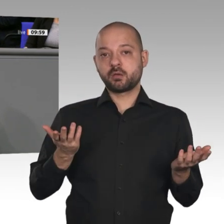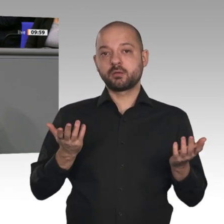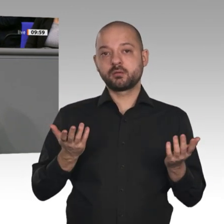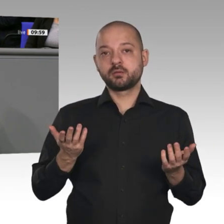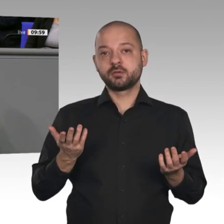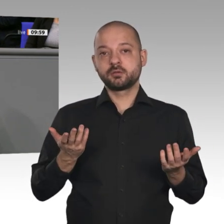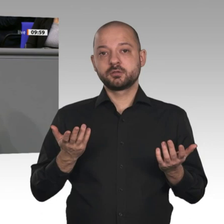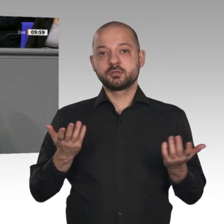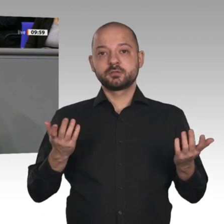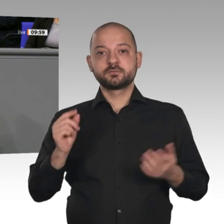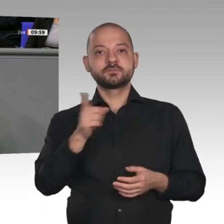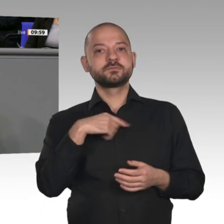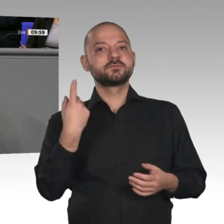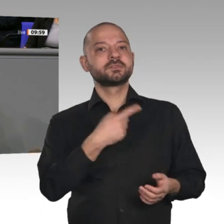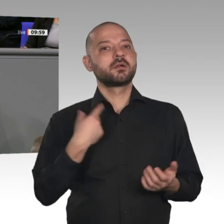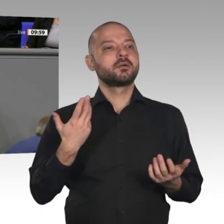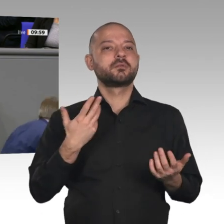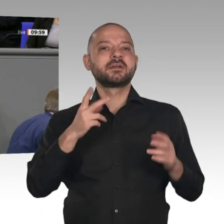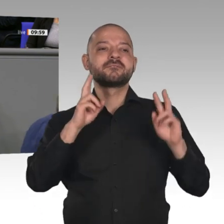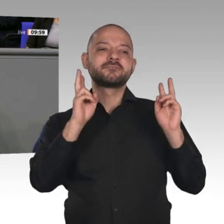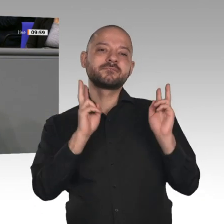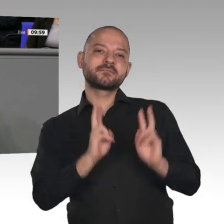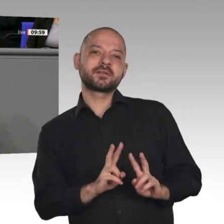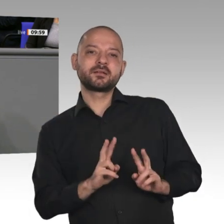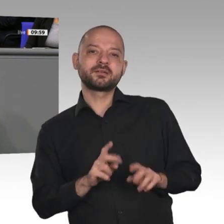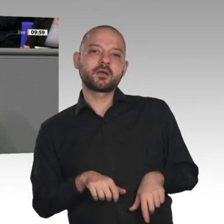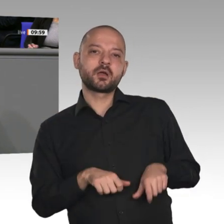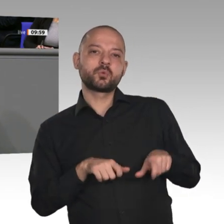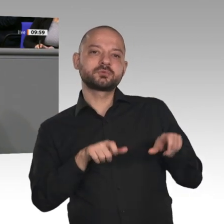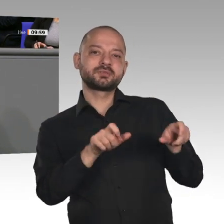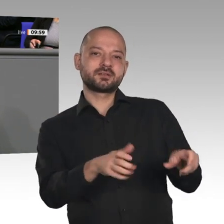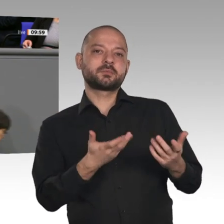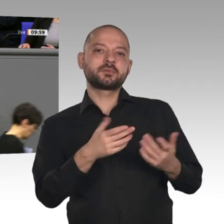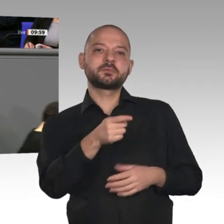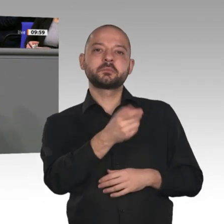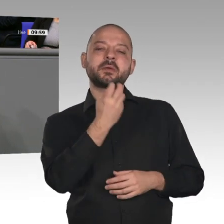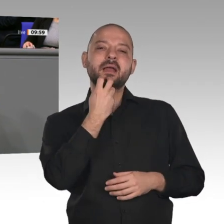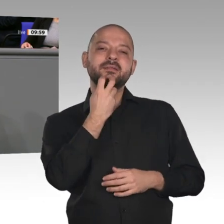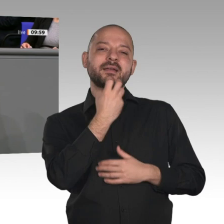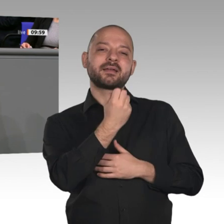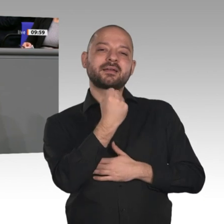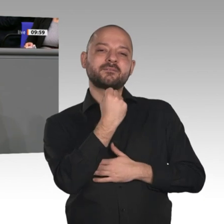die Energieforschung ausgeben. Das ist natürlich nicht der Fall. Die Ausgaben für die